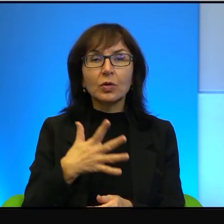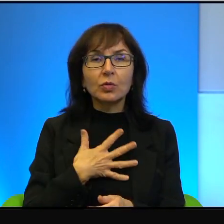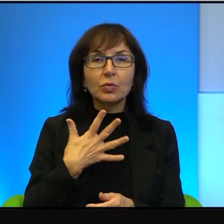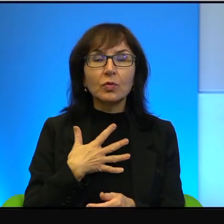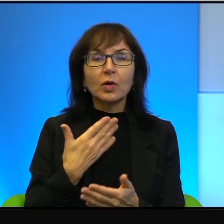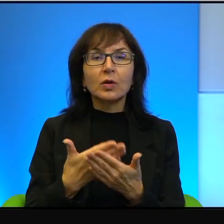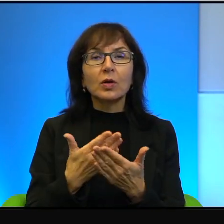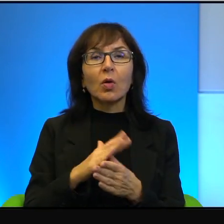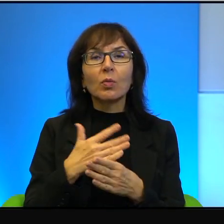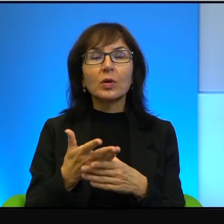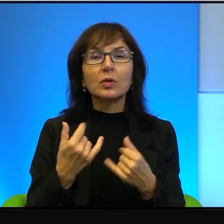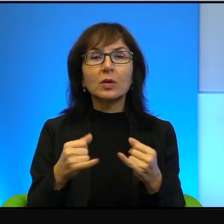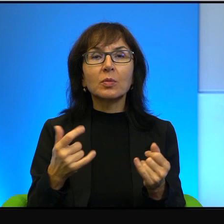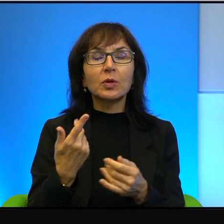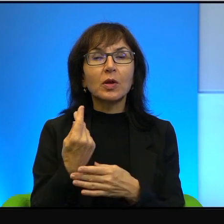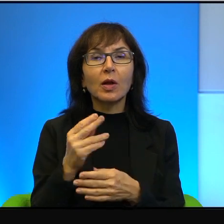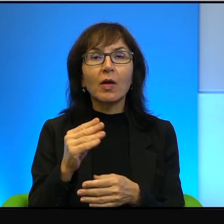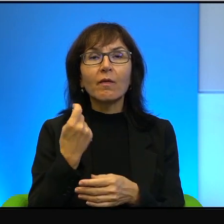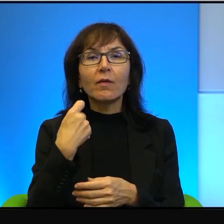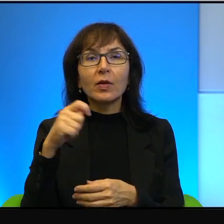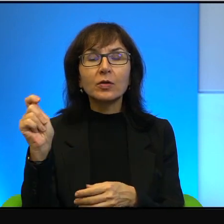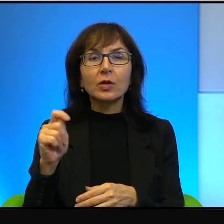nie jeżdżą na zachodni brzeg, chociaż również z tego powodu nie jeżdżą,